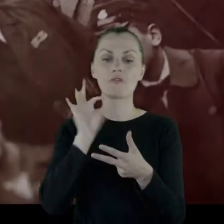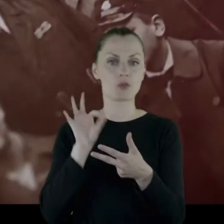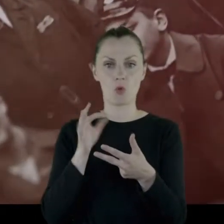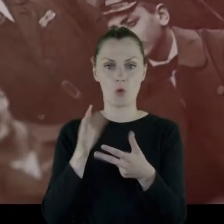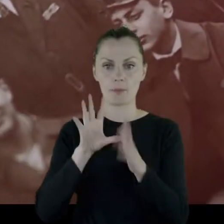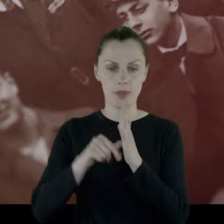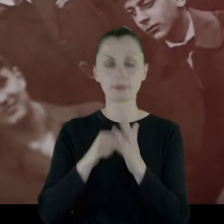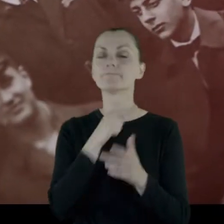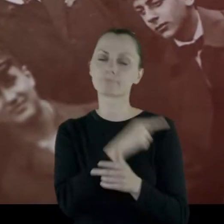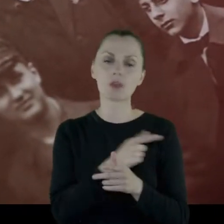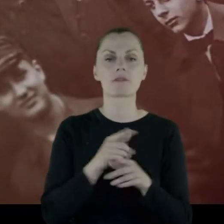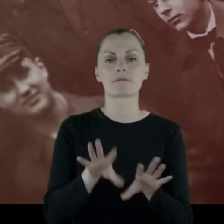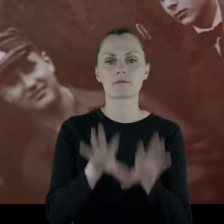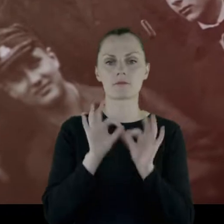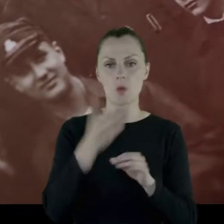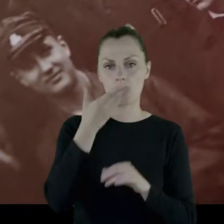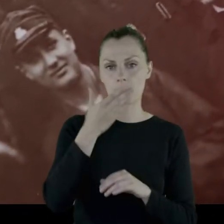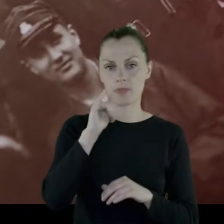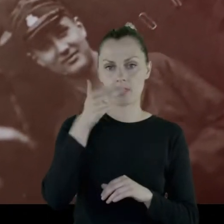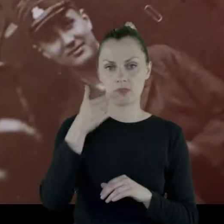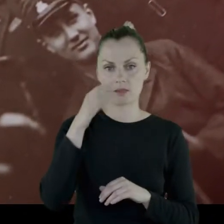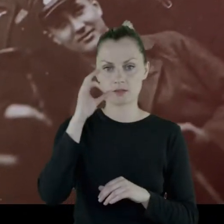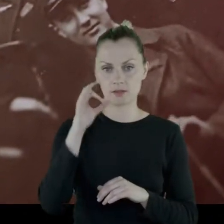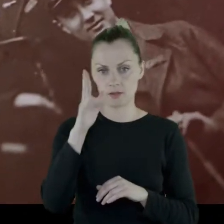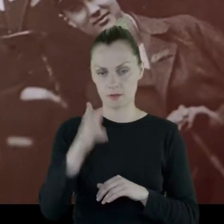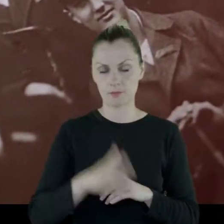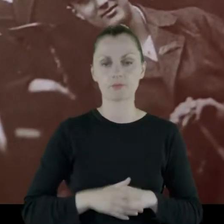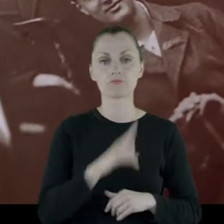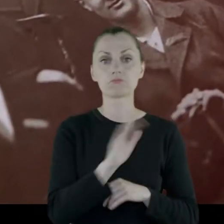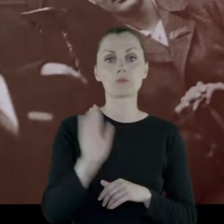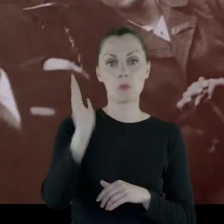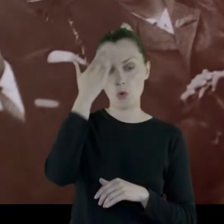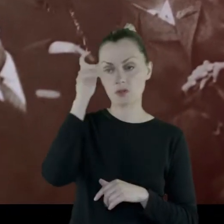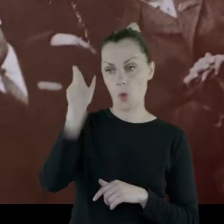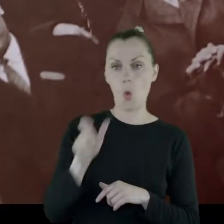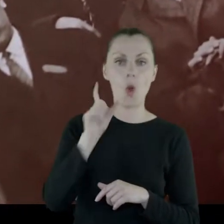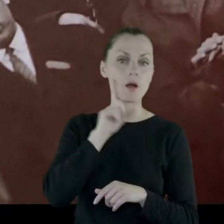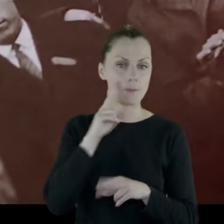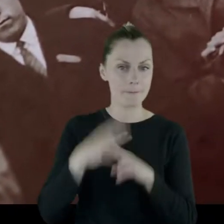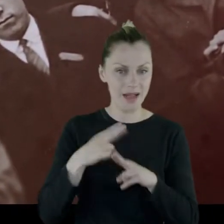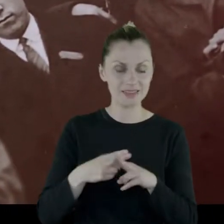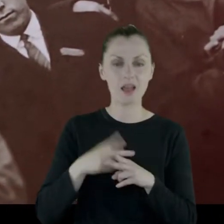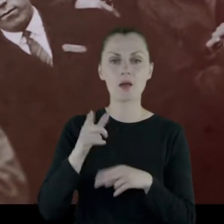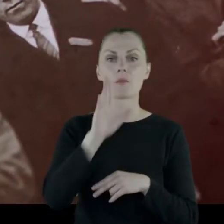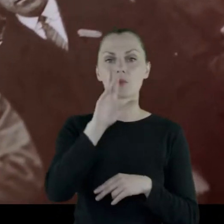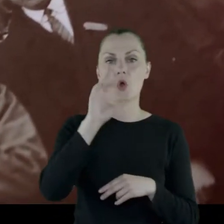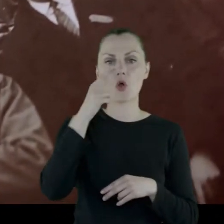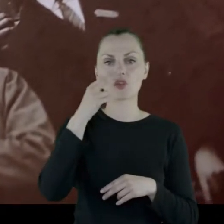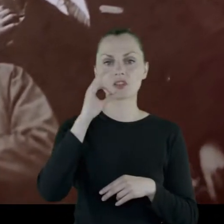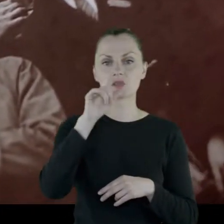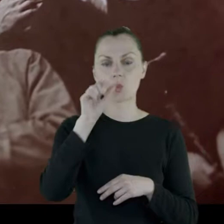Więc wybrała Mińsk. Poznała pacjenta, którym był Bronisław Choromański